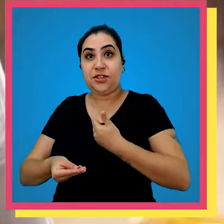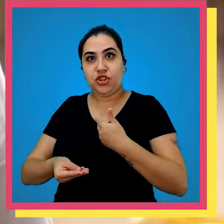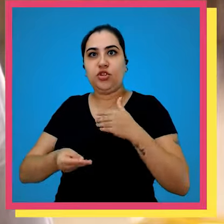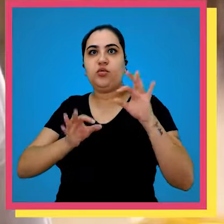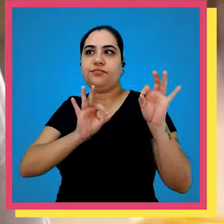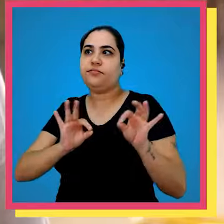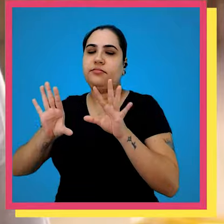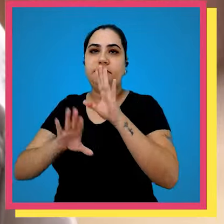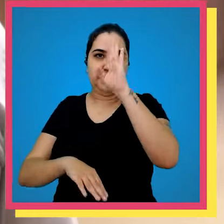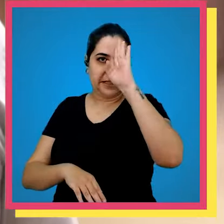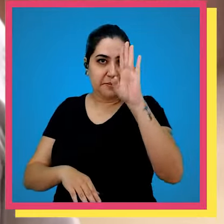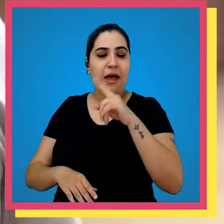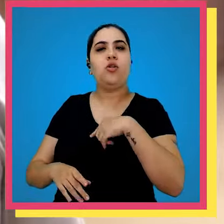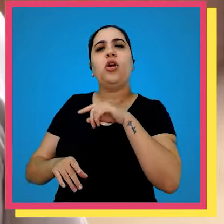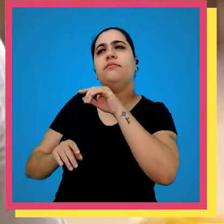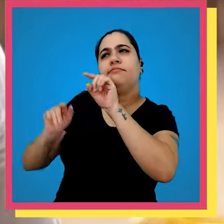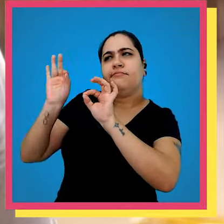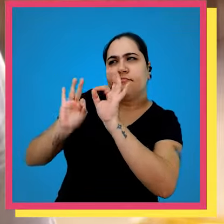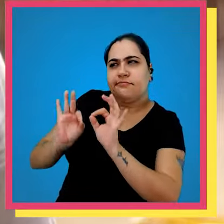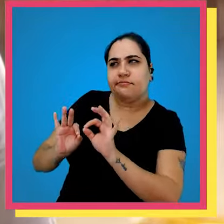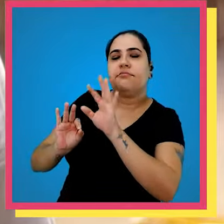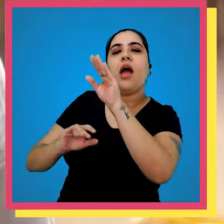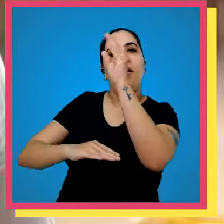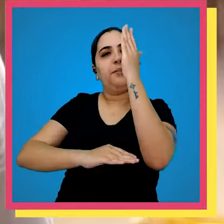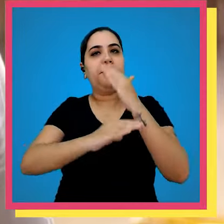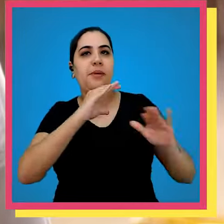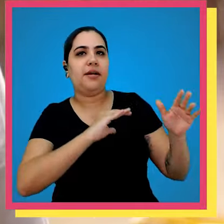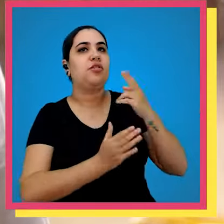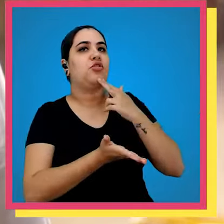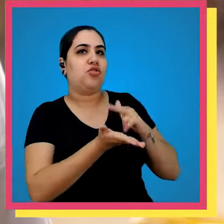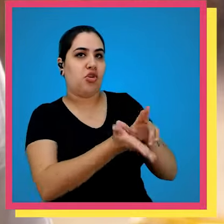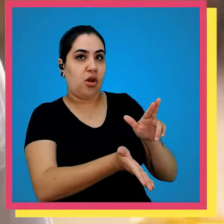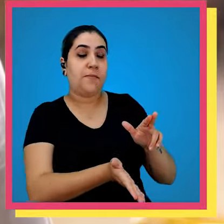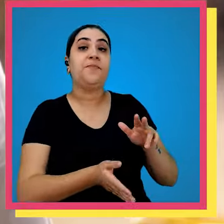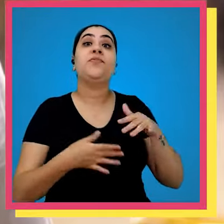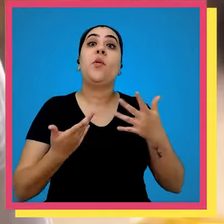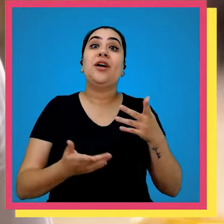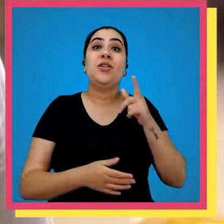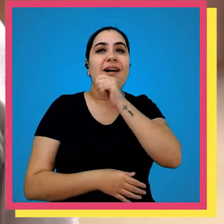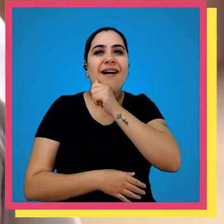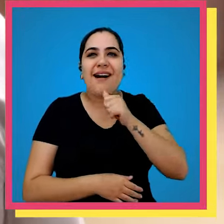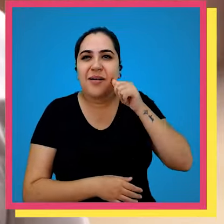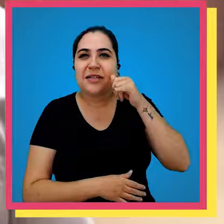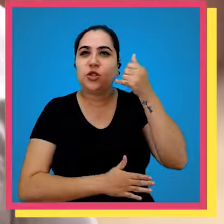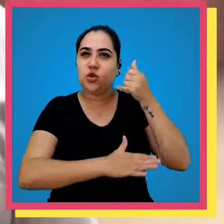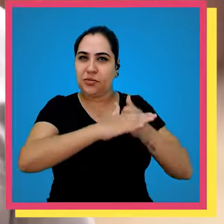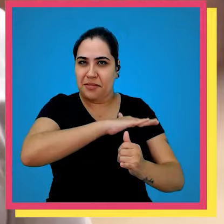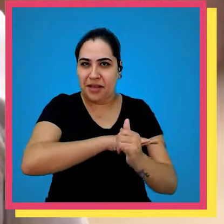grupo vetorial recorde no CD principal processamos e enviamos via Correias quando é armazém submarino